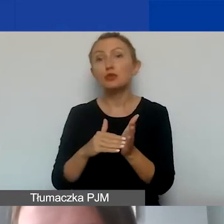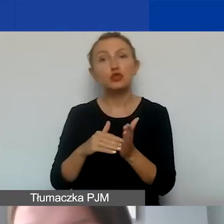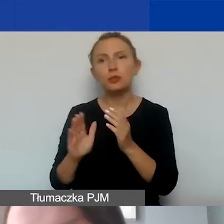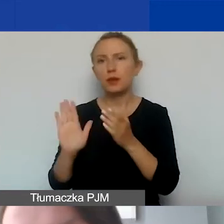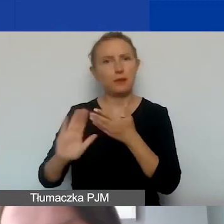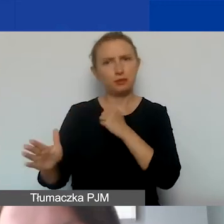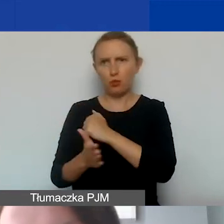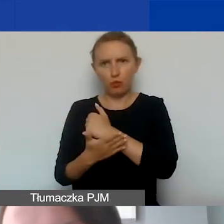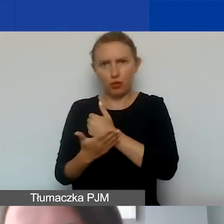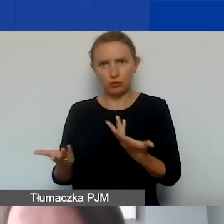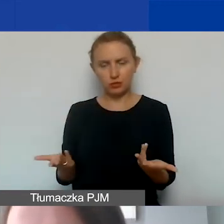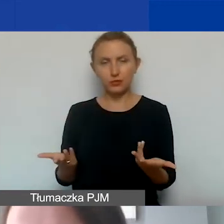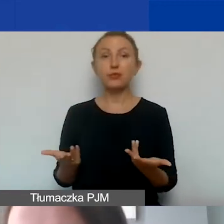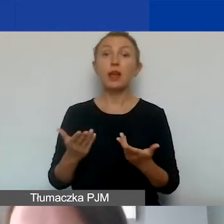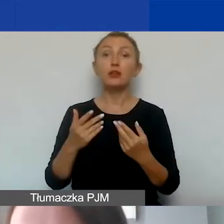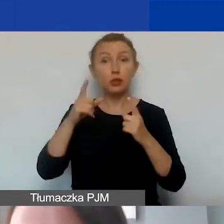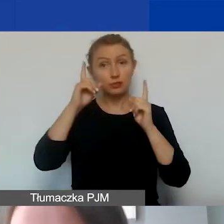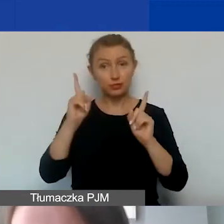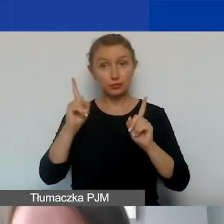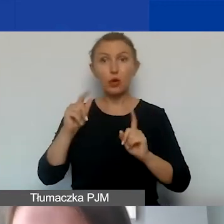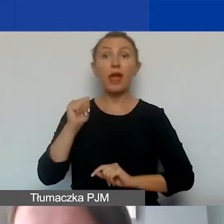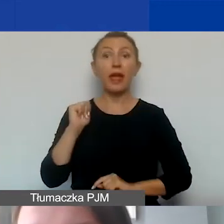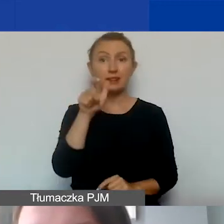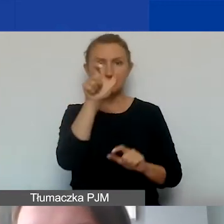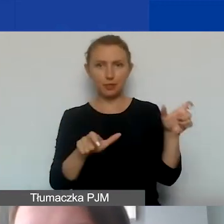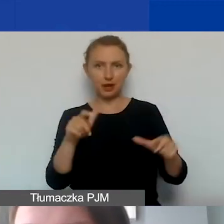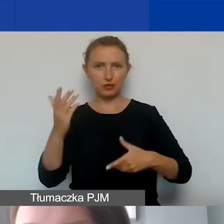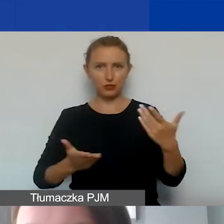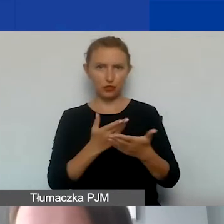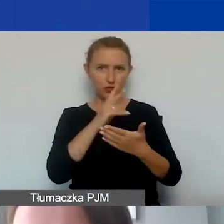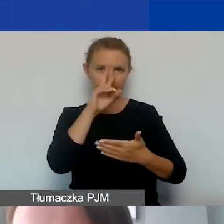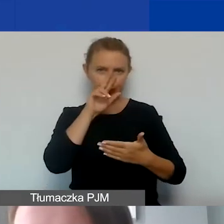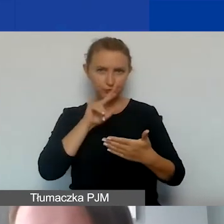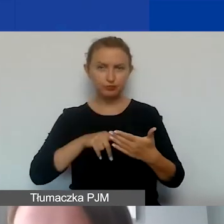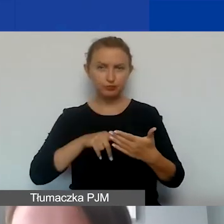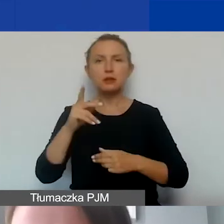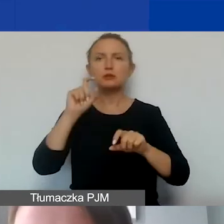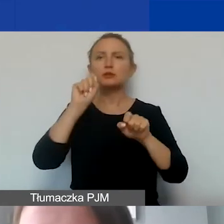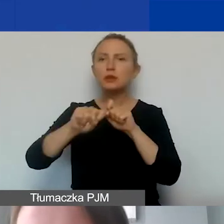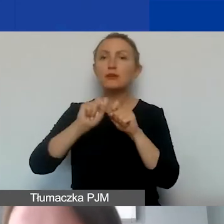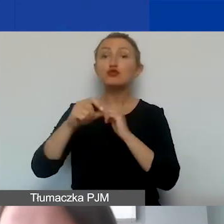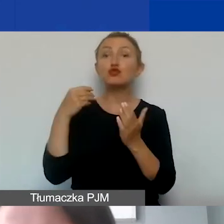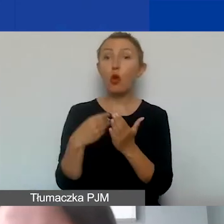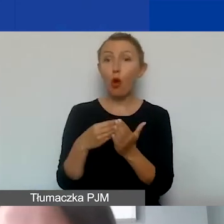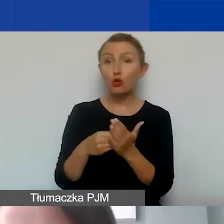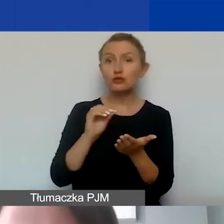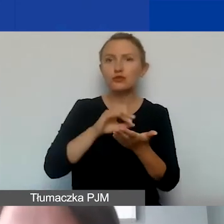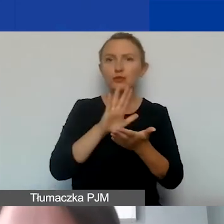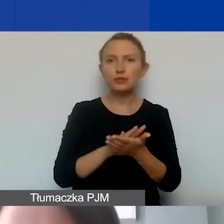Na to zwracam uwagę, ponieważ eksperci oceniający wnioski będą sprawdzali, czy koszty zawarte w państwa budżetach